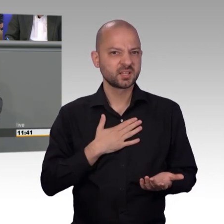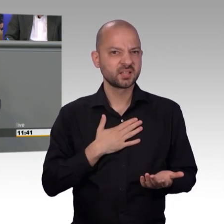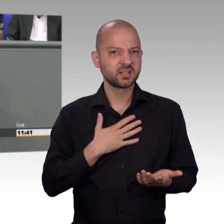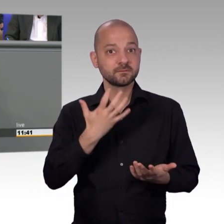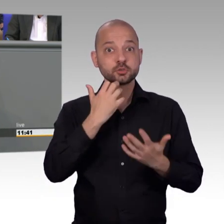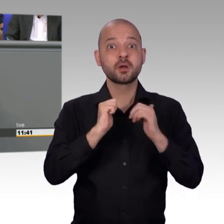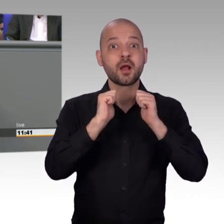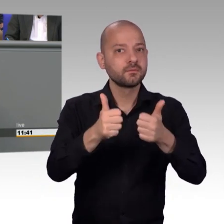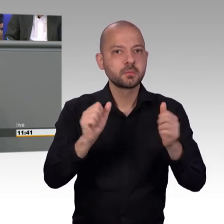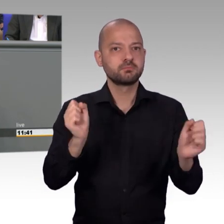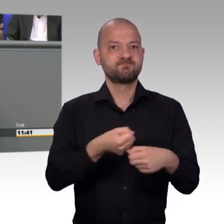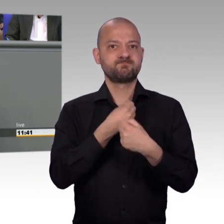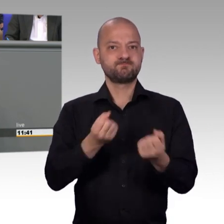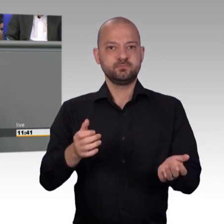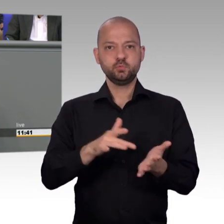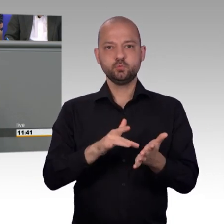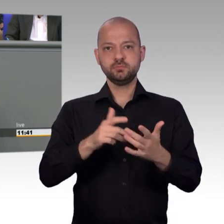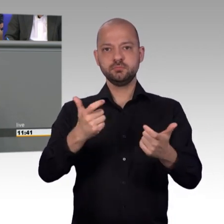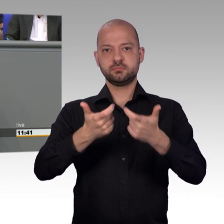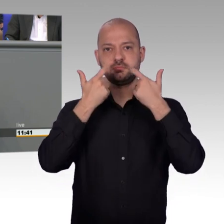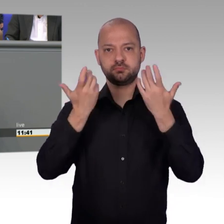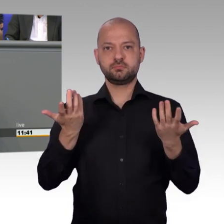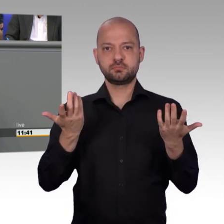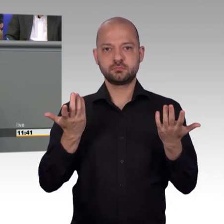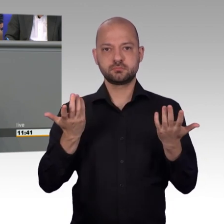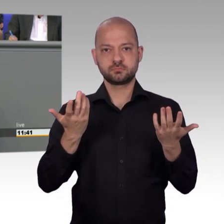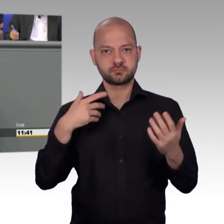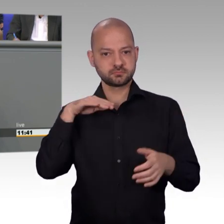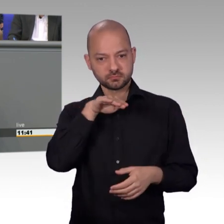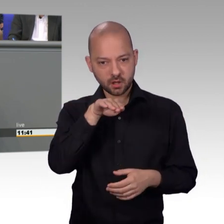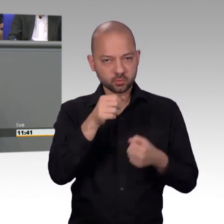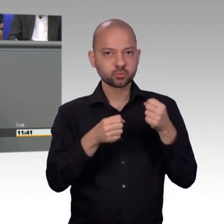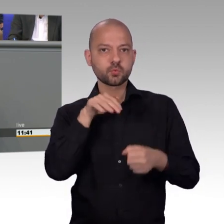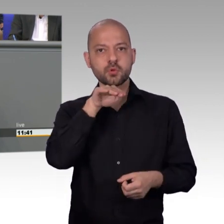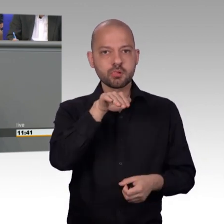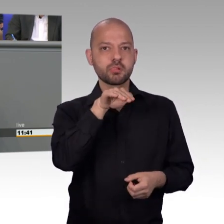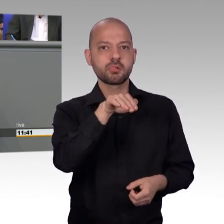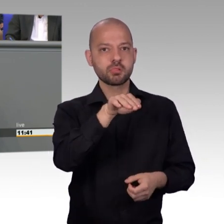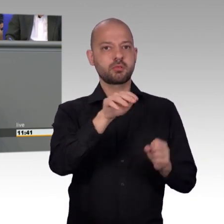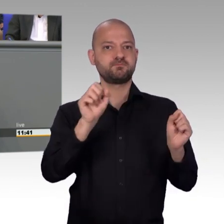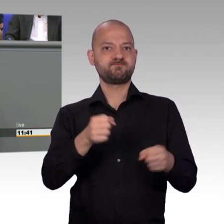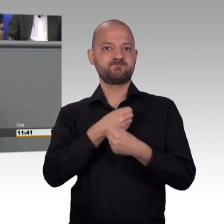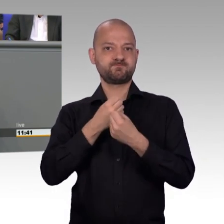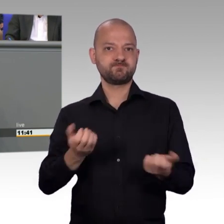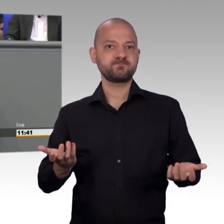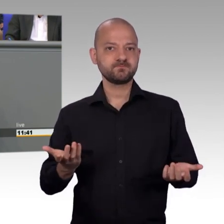an das Verkehrsministerium überwiesen worden sind. Jetzt ist klar, dass eine Rettungsgasse gebildet werden muss, schon, wenn man nur langsam rollt,